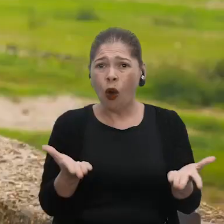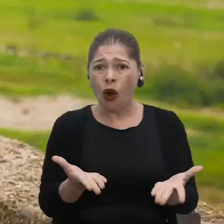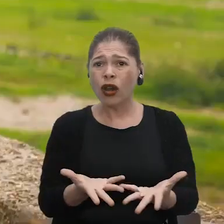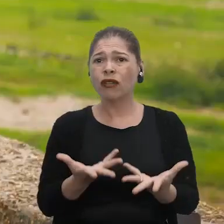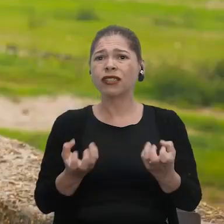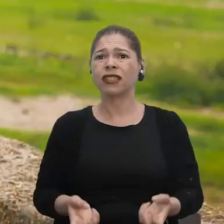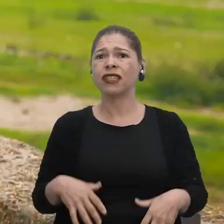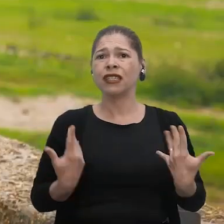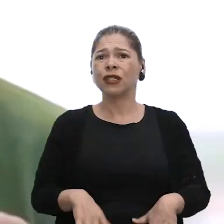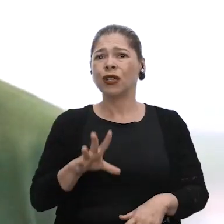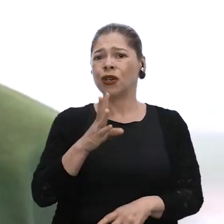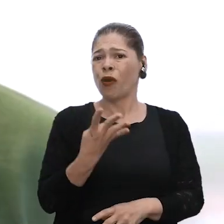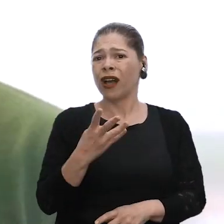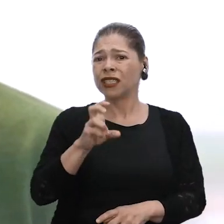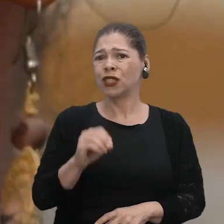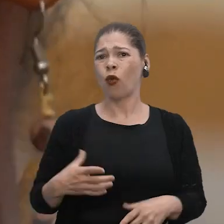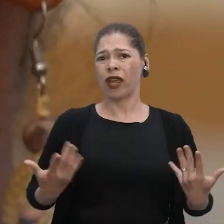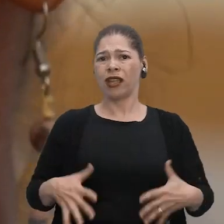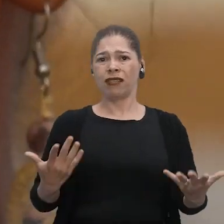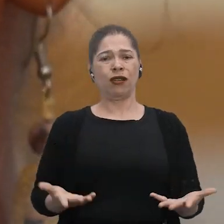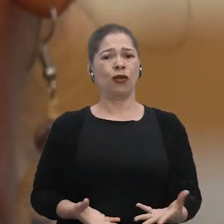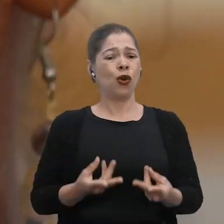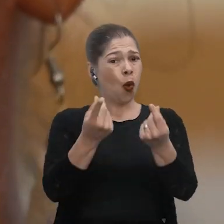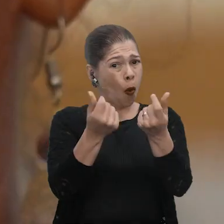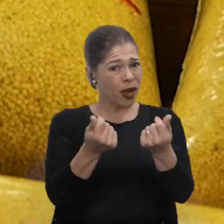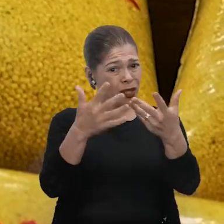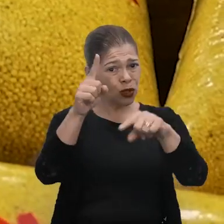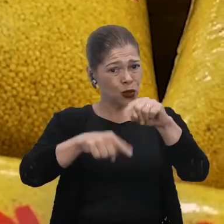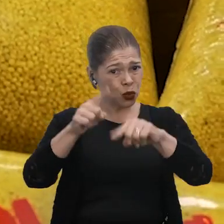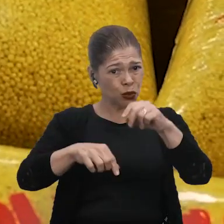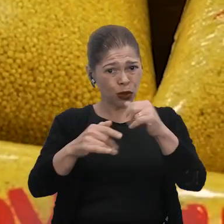Aí agora com a seca, R$ 4,50. O preço dos produtos alto, né?